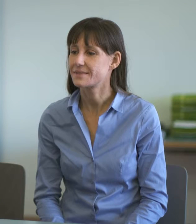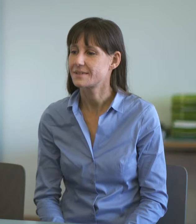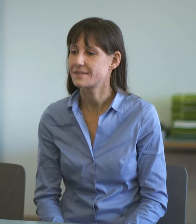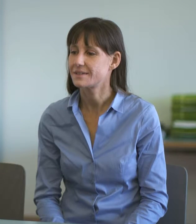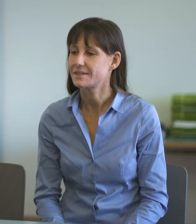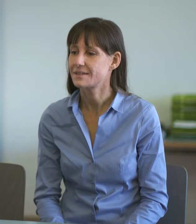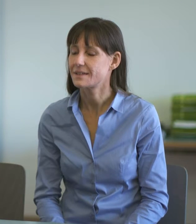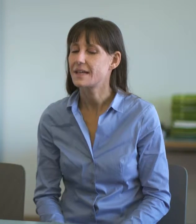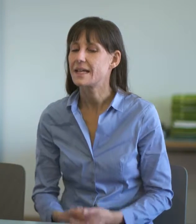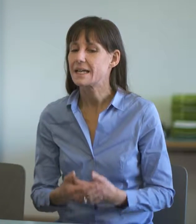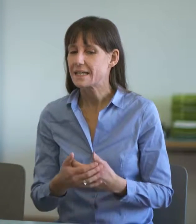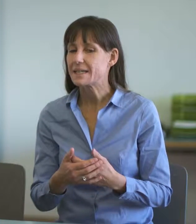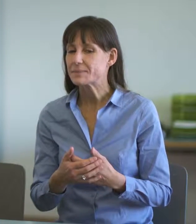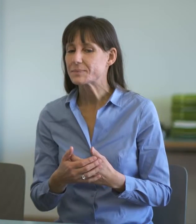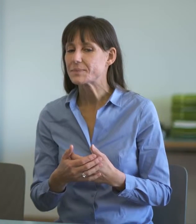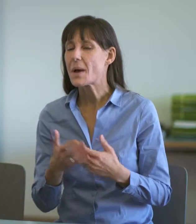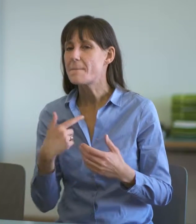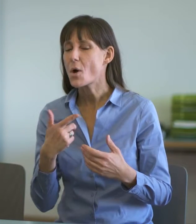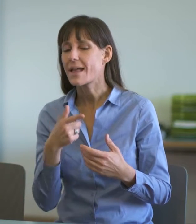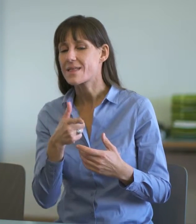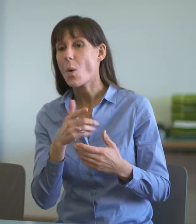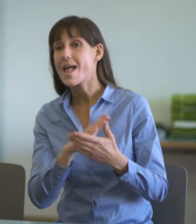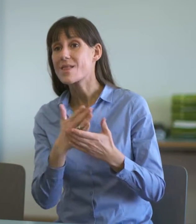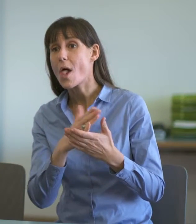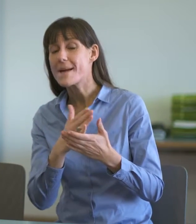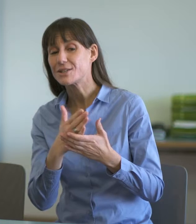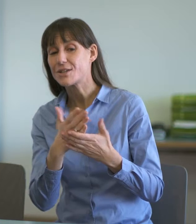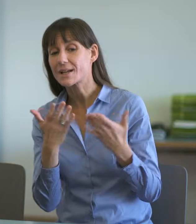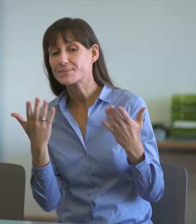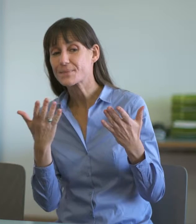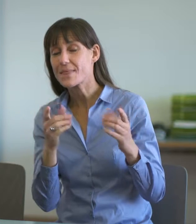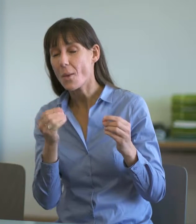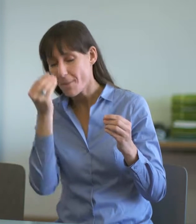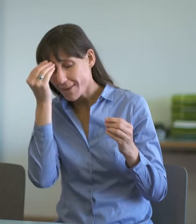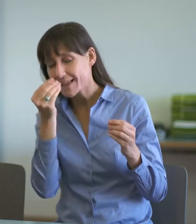Den Dolmetschenden gebe ich gerne noch folgende Hinweise mit auf den Weg: